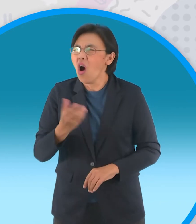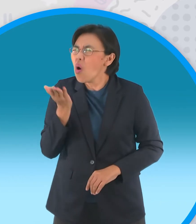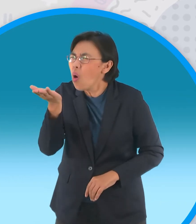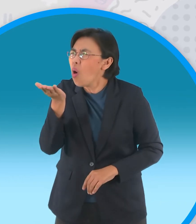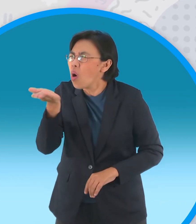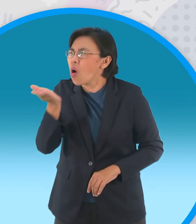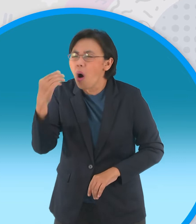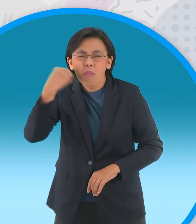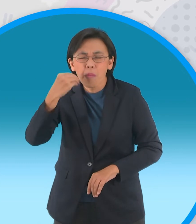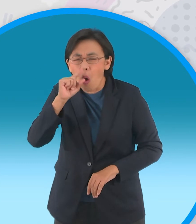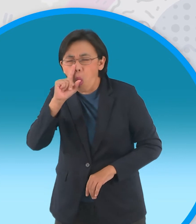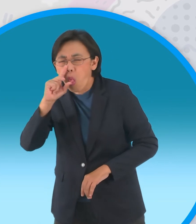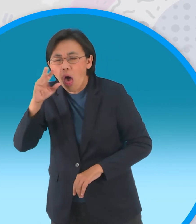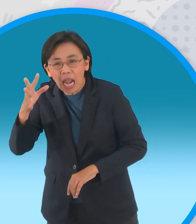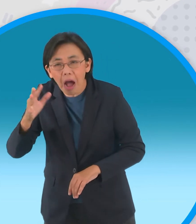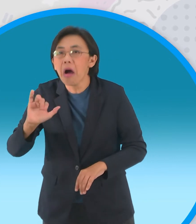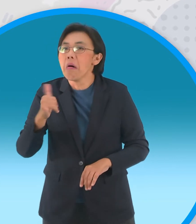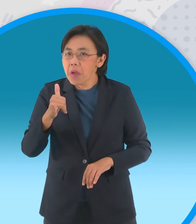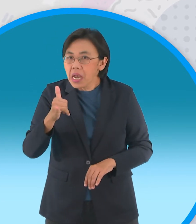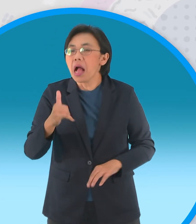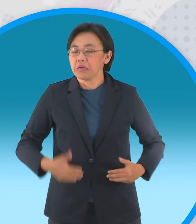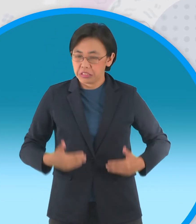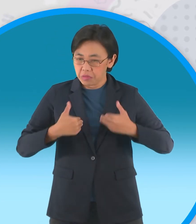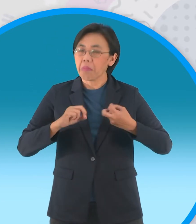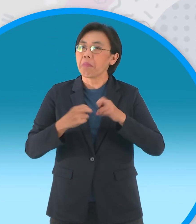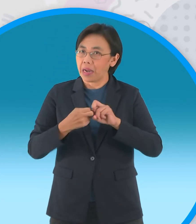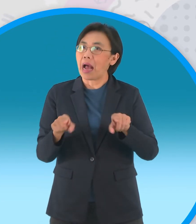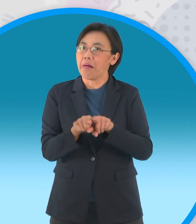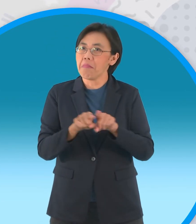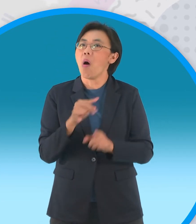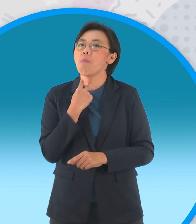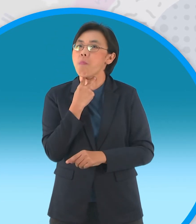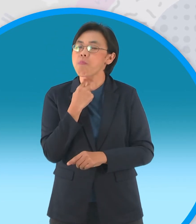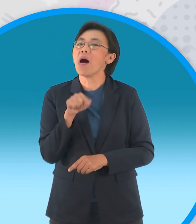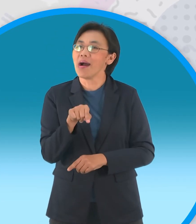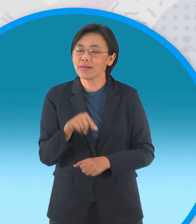ขอไม่รู้จักจบมักพบกับความหายนะแบบนี้ล่ะครับ